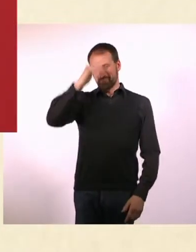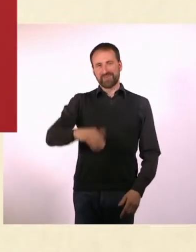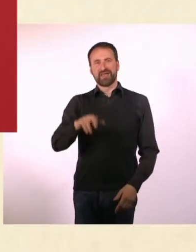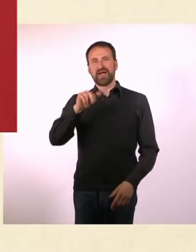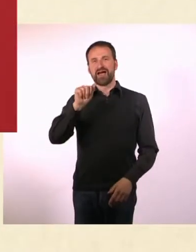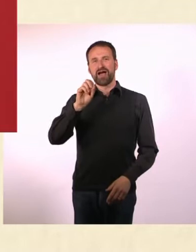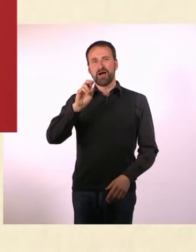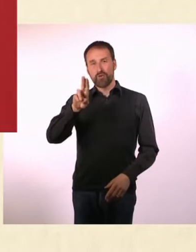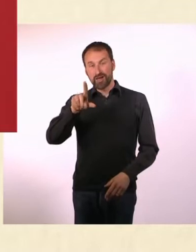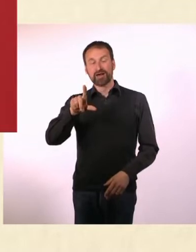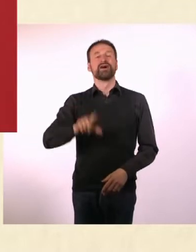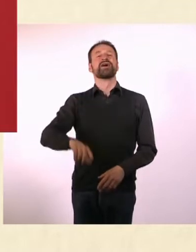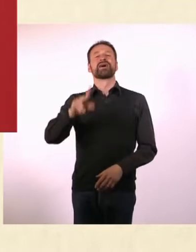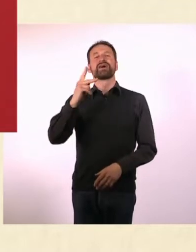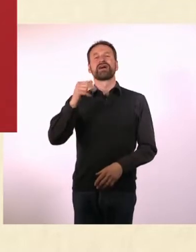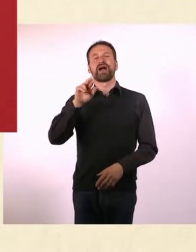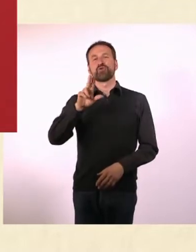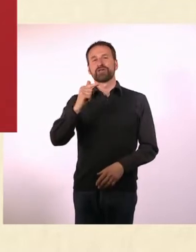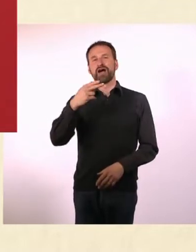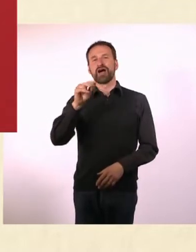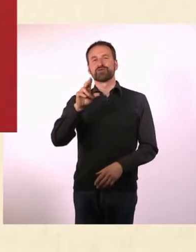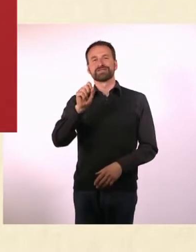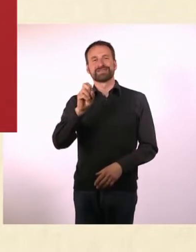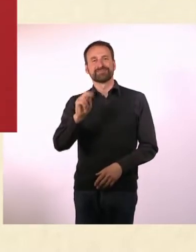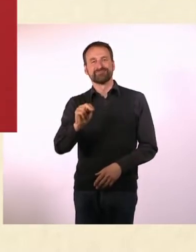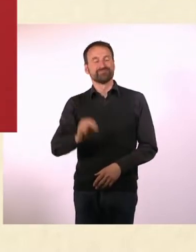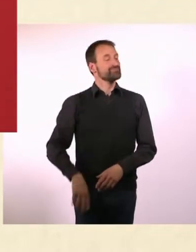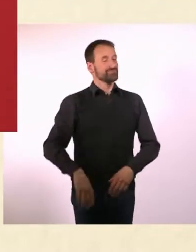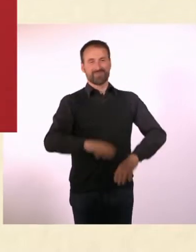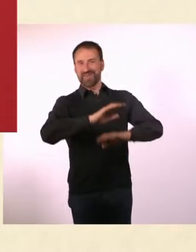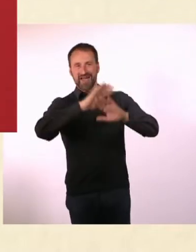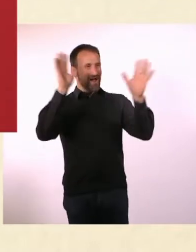Hallo und Guten Tag bei einer weiteren Folge Krauthausen face to face“.